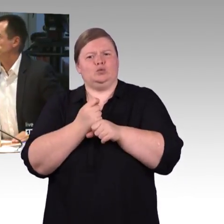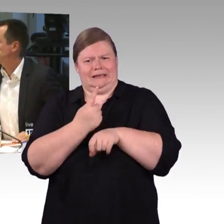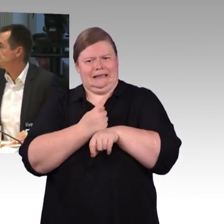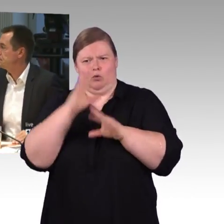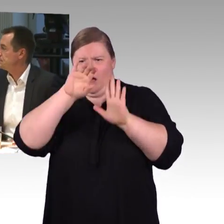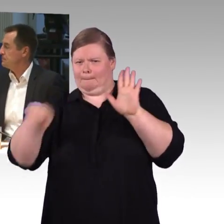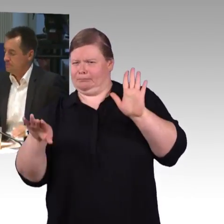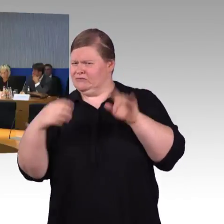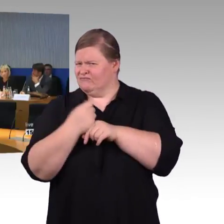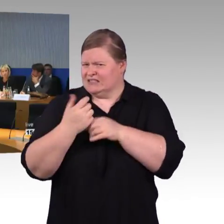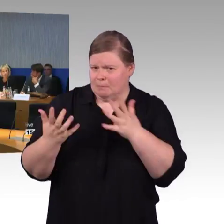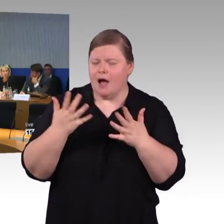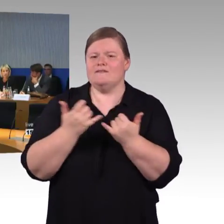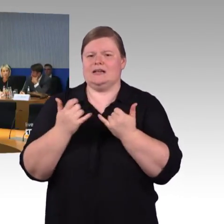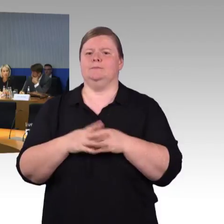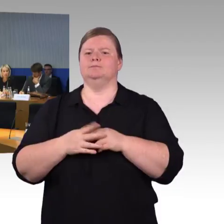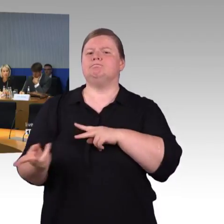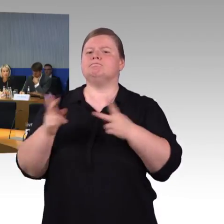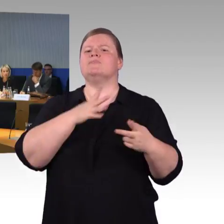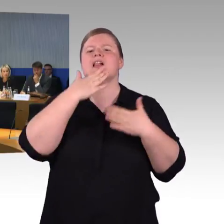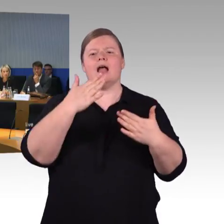(Rednerwechsel) Vielen Dank und Kollege Wagner bitte!